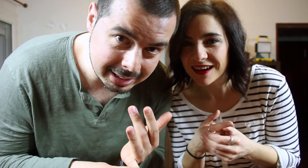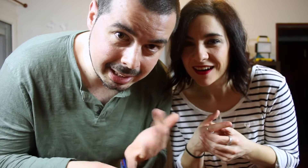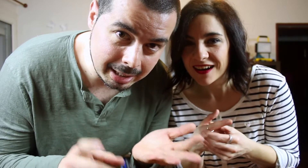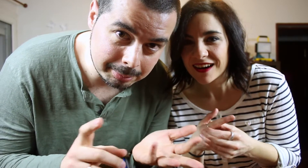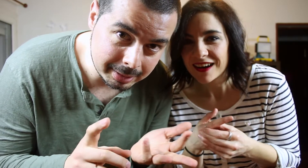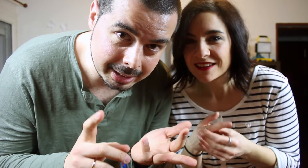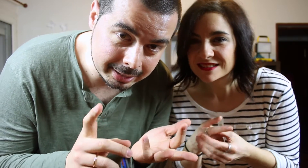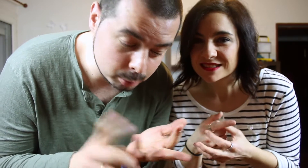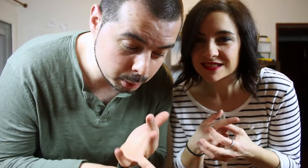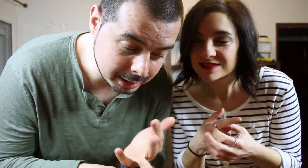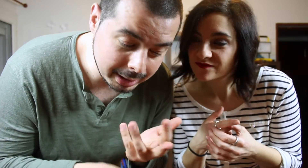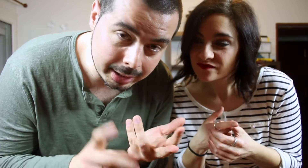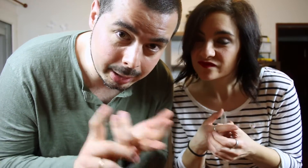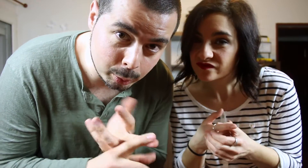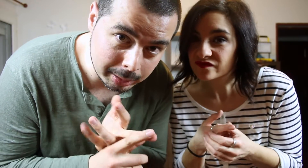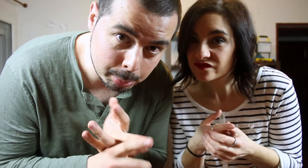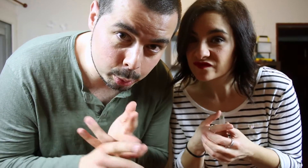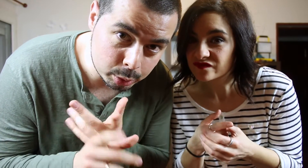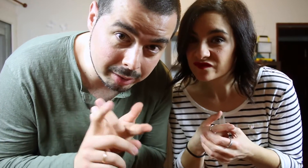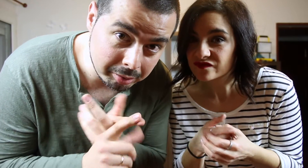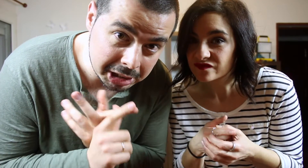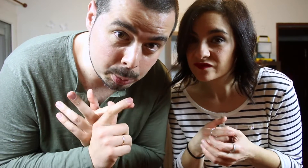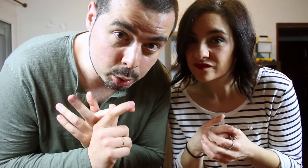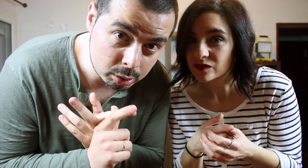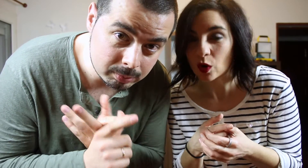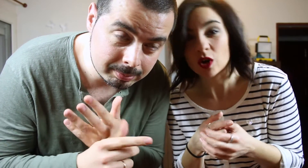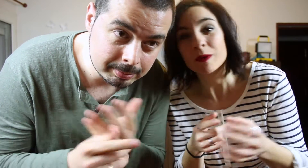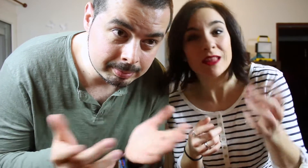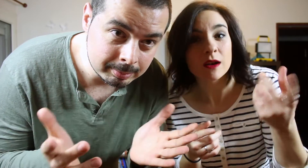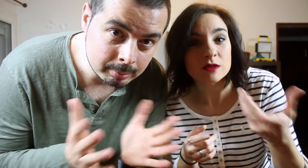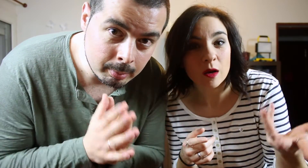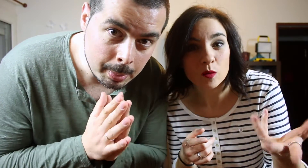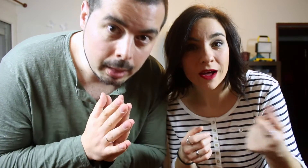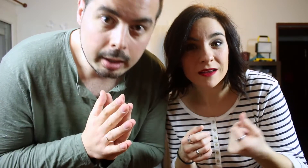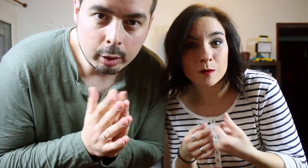en Twitter, en Google+, en facebook...Recomendarnos alguna